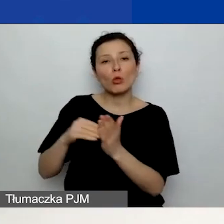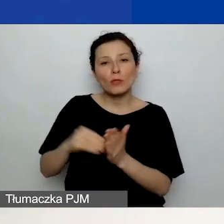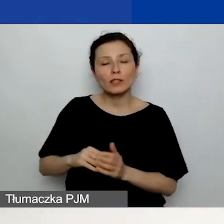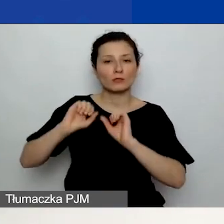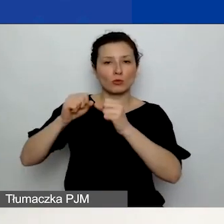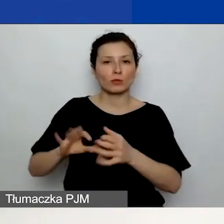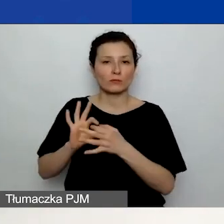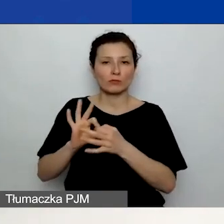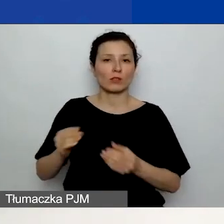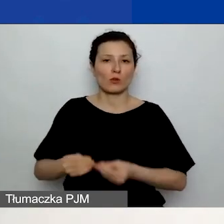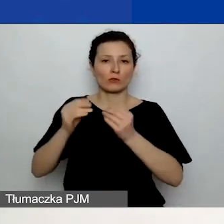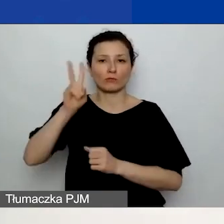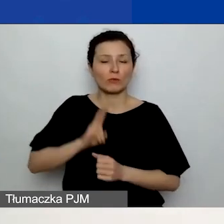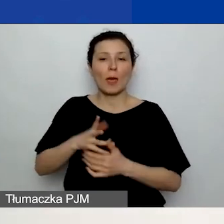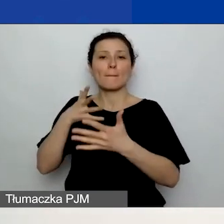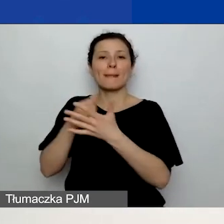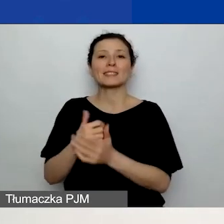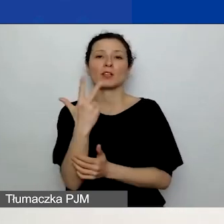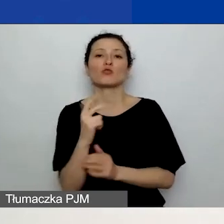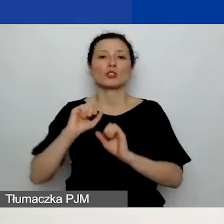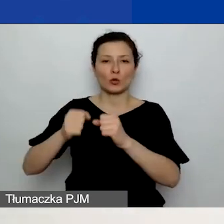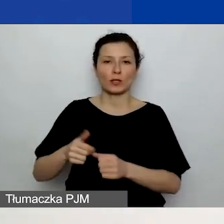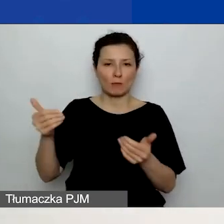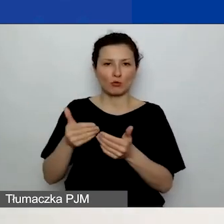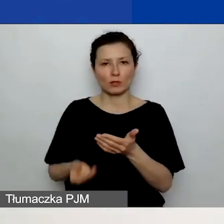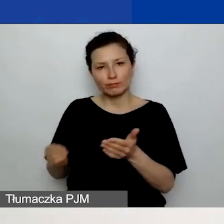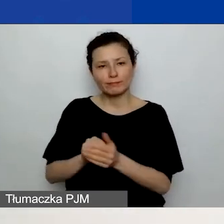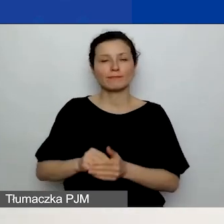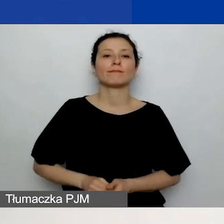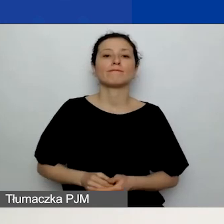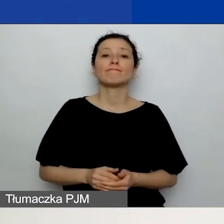Możecie dodać maksimum trzy działania. Przechodzimy do budżetu.